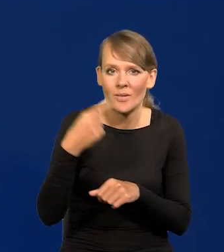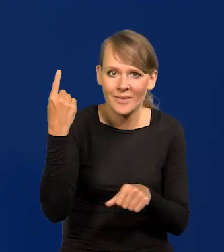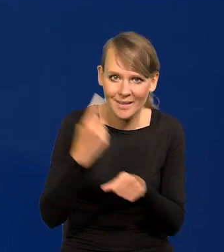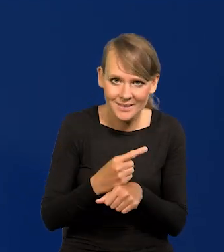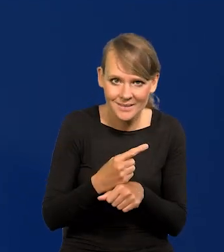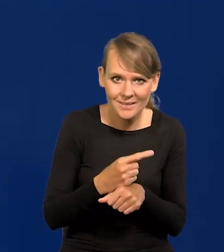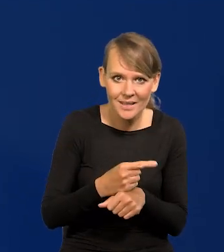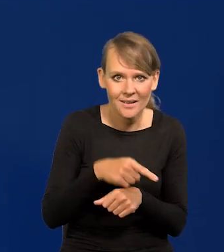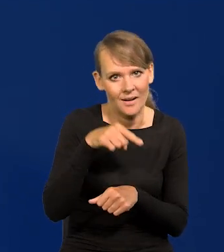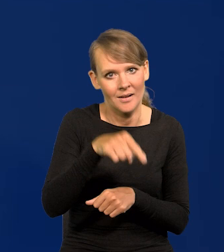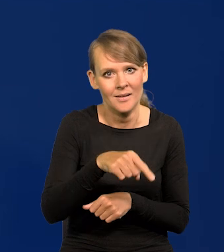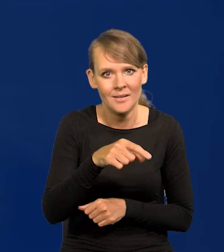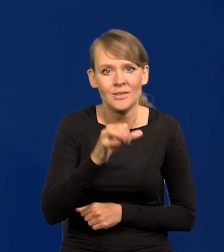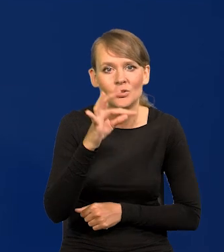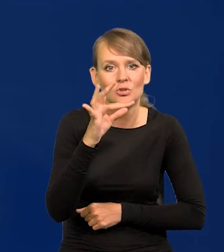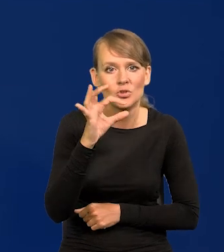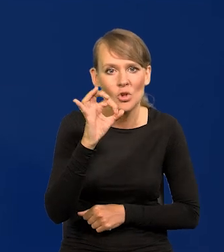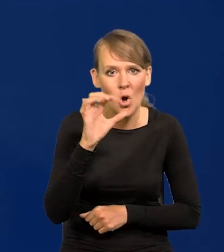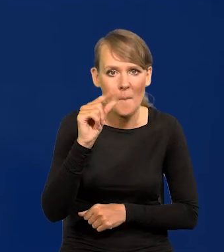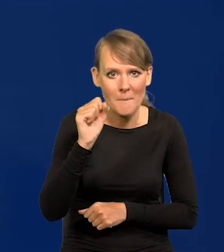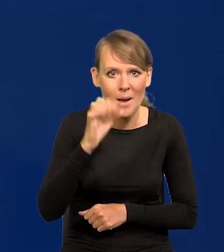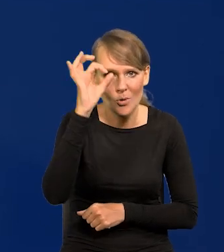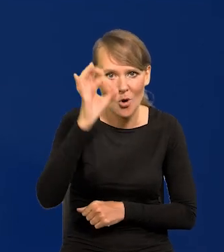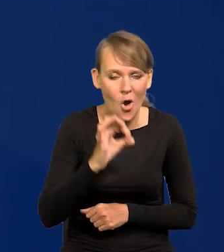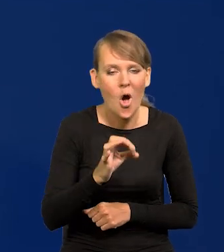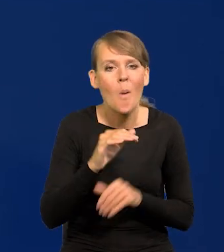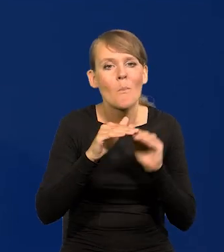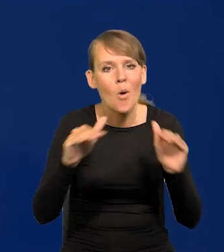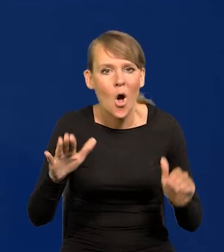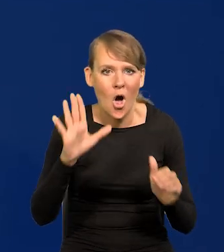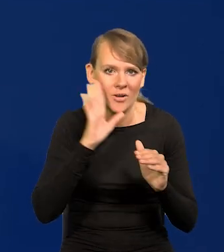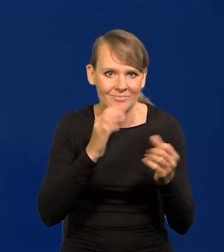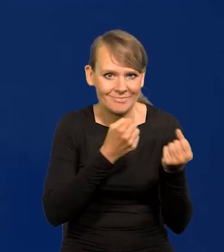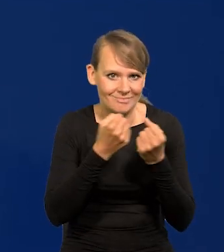o utrzymaniu stóp procentowych na niezmienionym poziomie. To była oczywista decyzja.